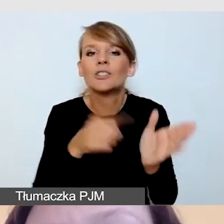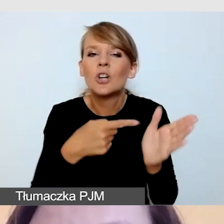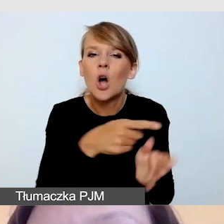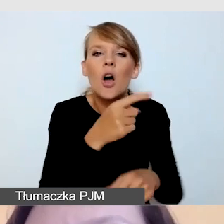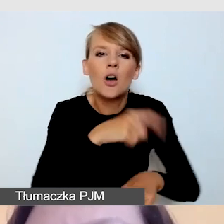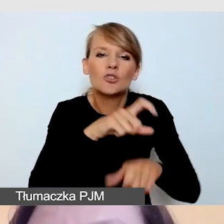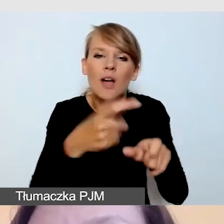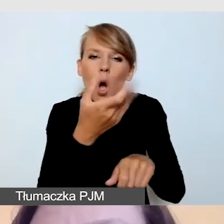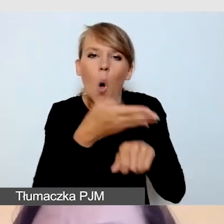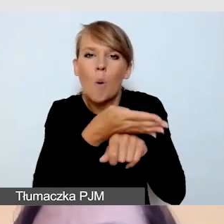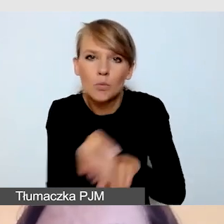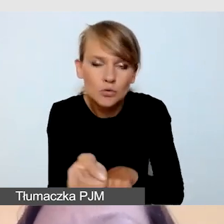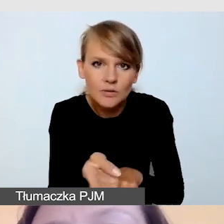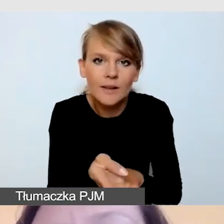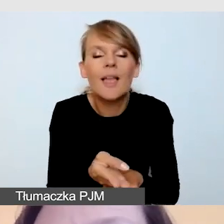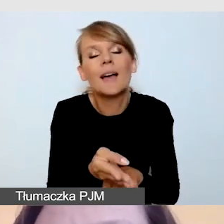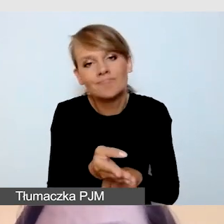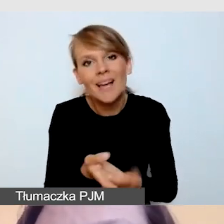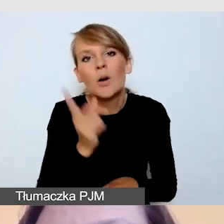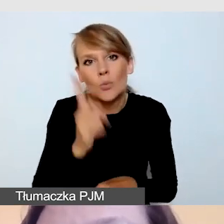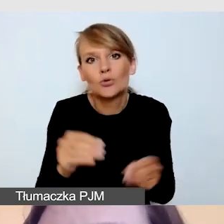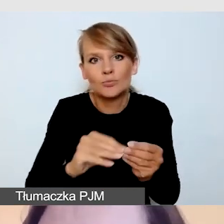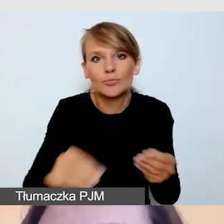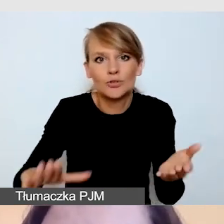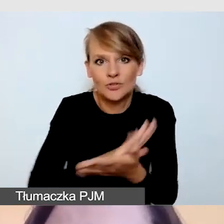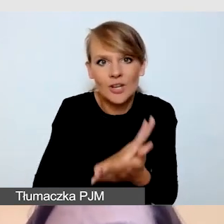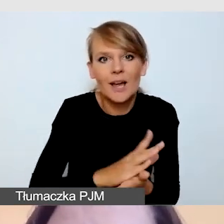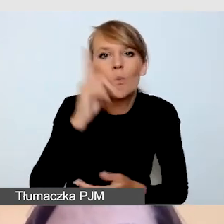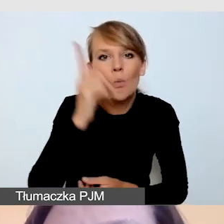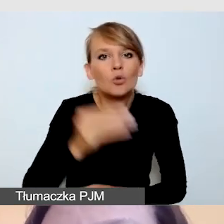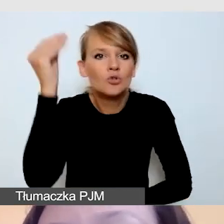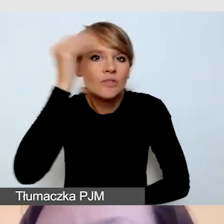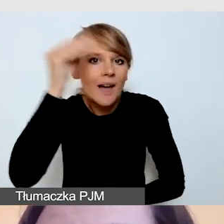i do tego opóźnienia trzeba się przyzwyczaić i nauczyć się sobie z nim radzić.